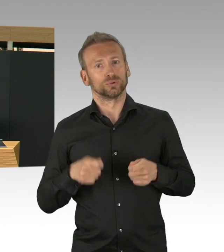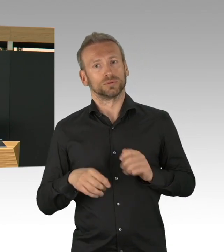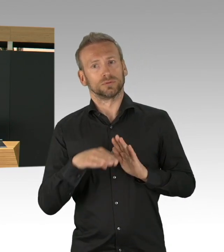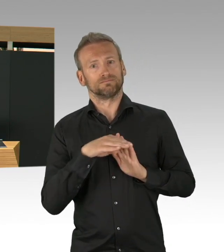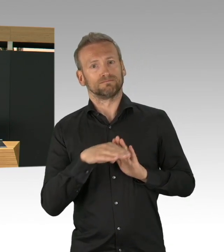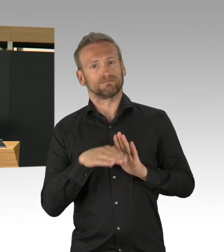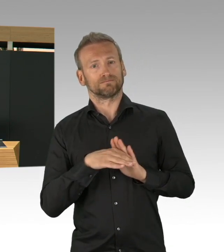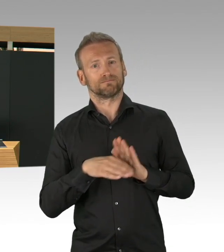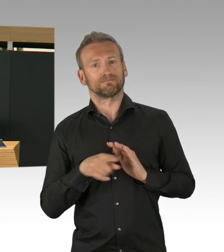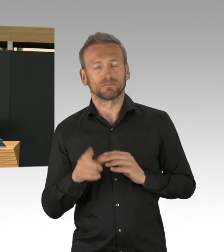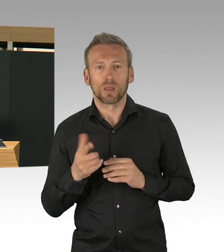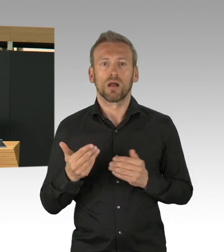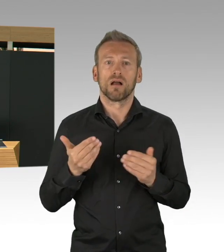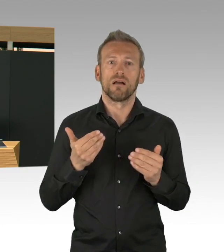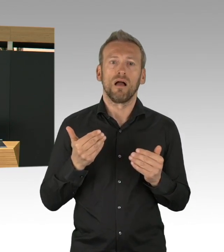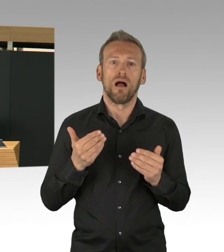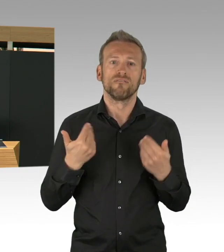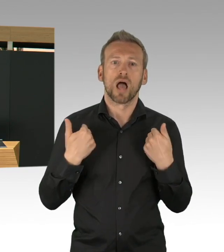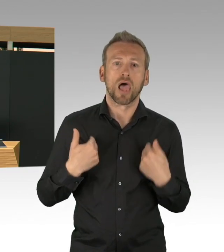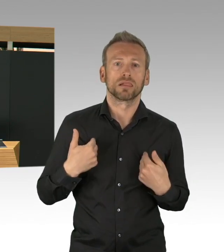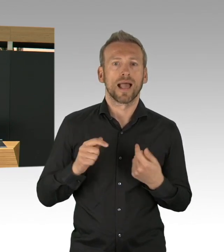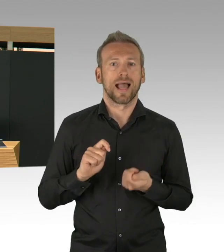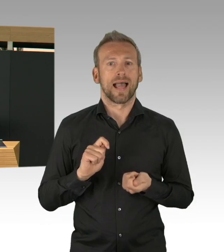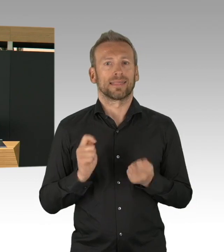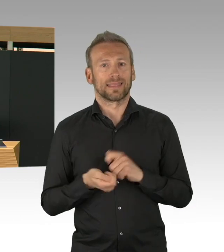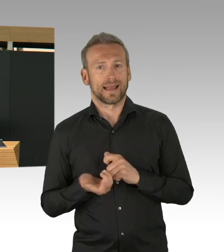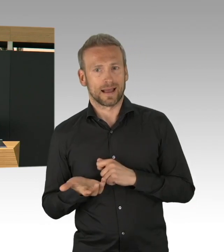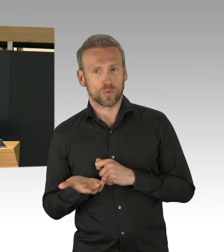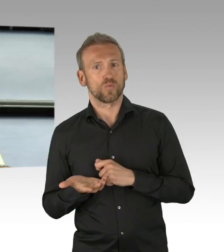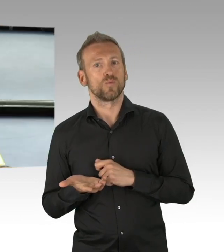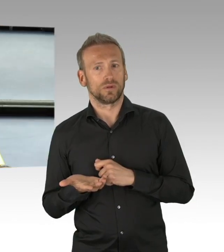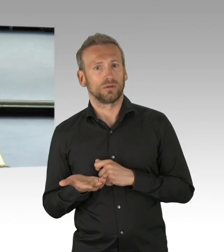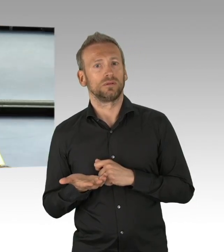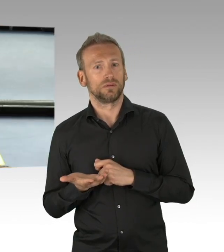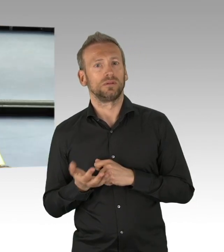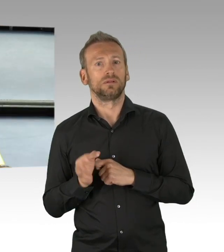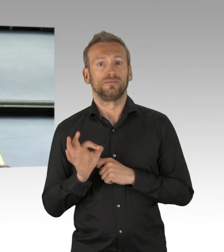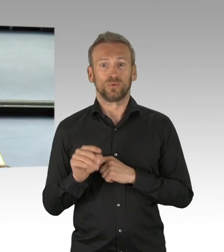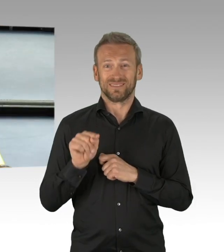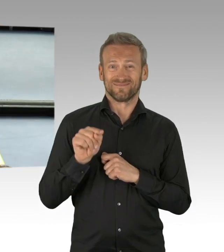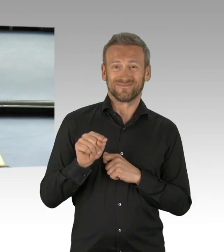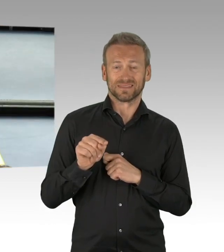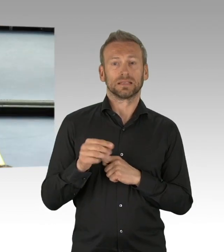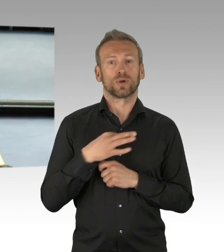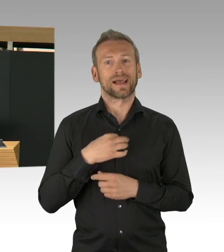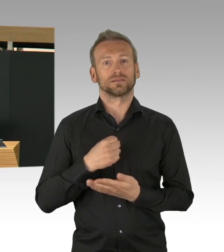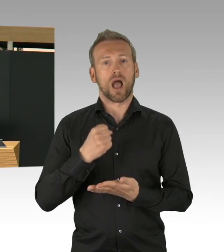deswegen mein Dank an die inzwischen 1800 Leute, die in den Gesundheitsämtern mithelfen um diese,